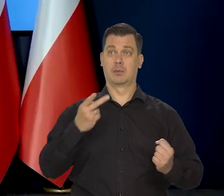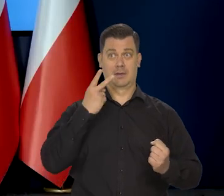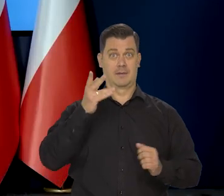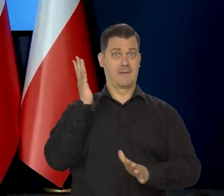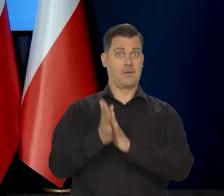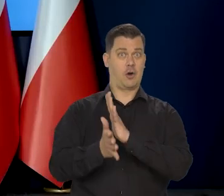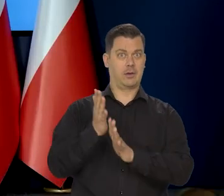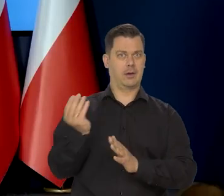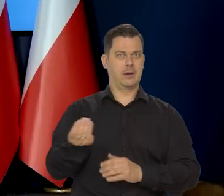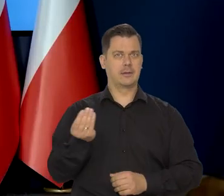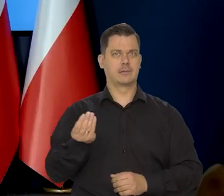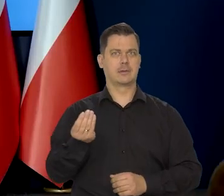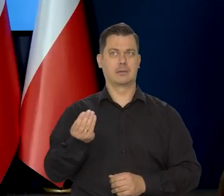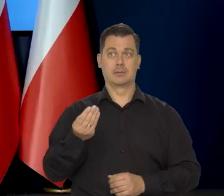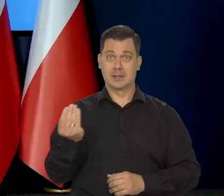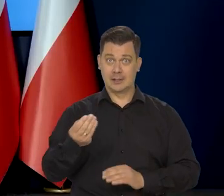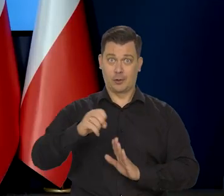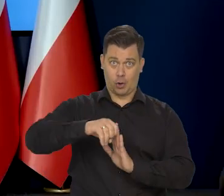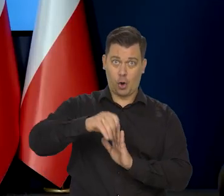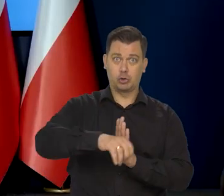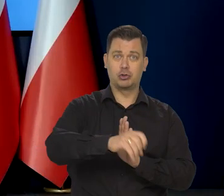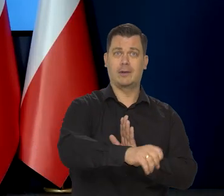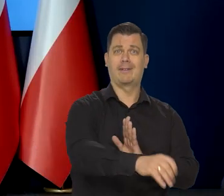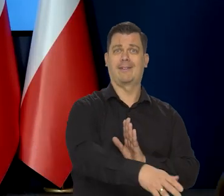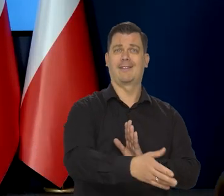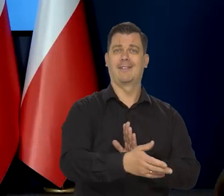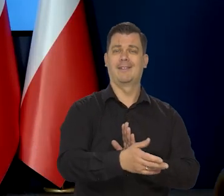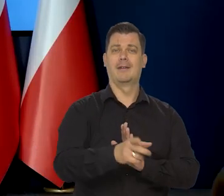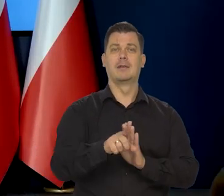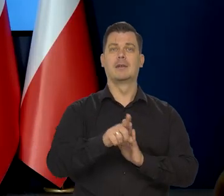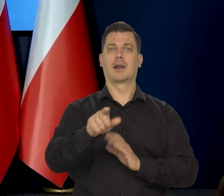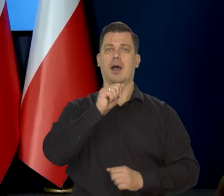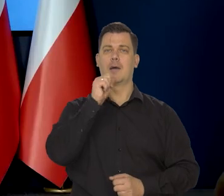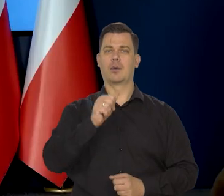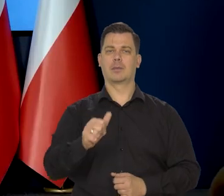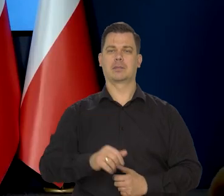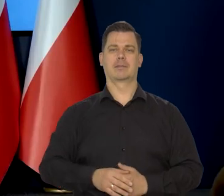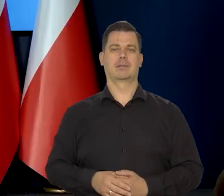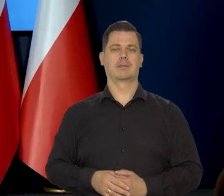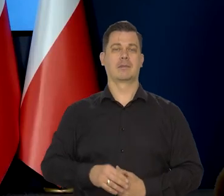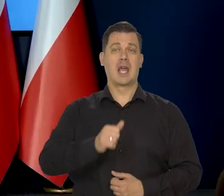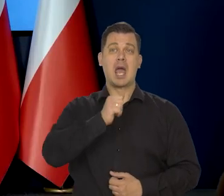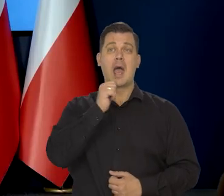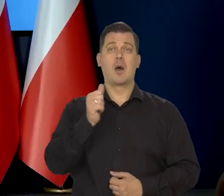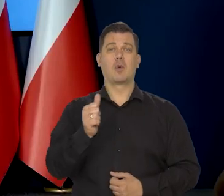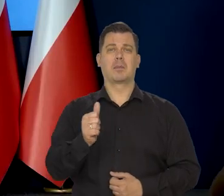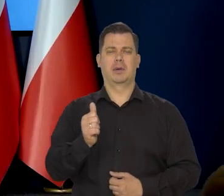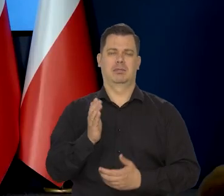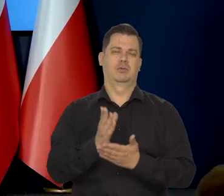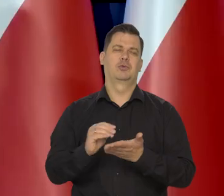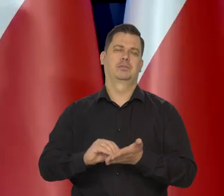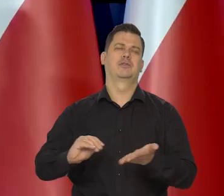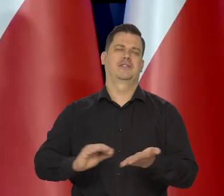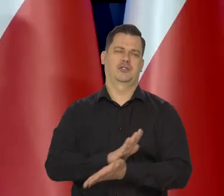możemy poznać jeszcze gorsze scenariusze na przykład dla Europy? Europa już się do takiej wojny, jaka jest — przyzwyczaiła,